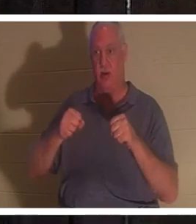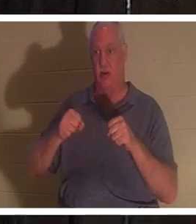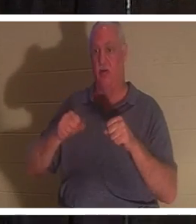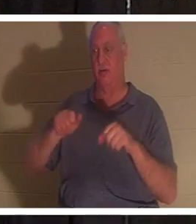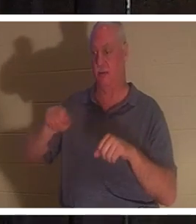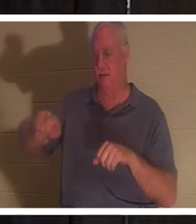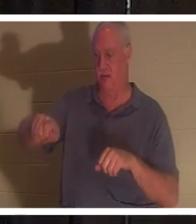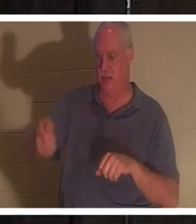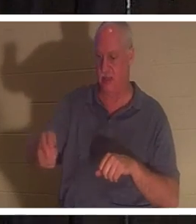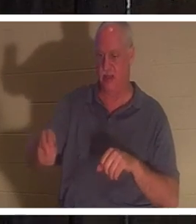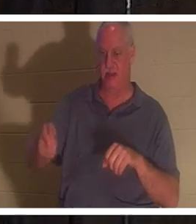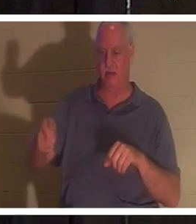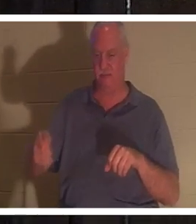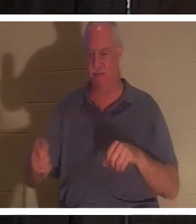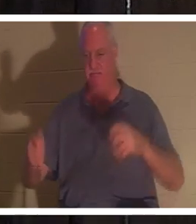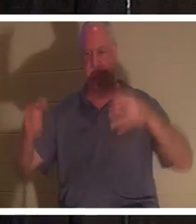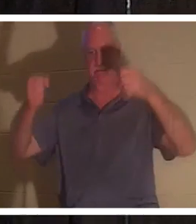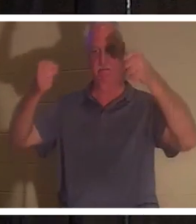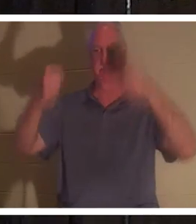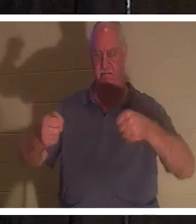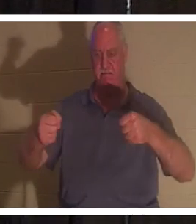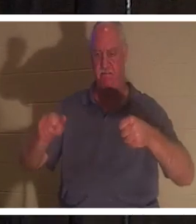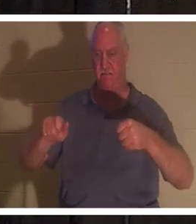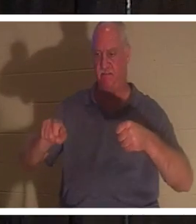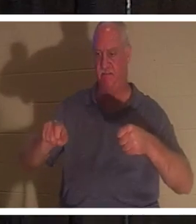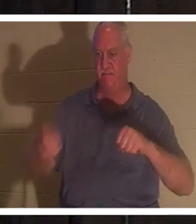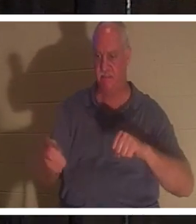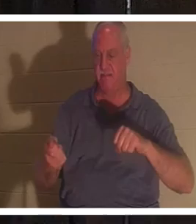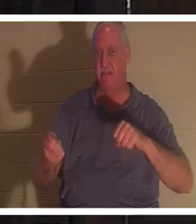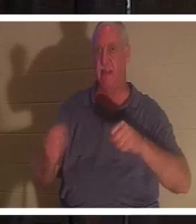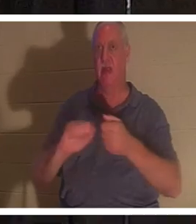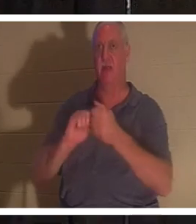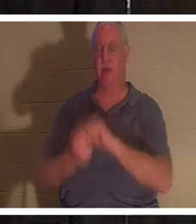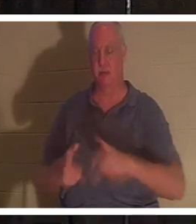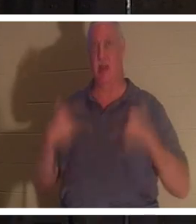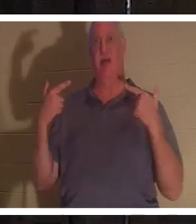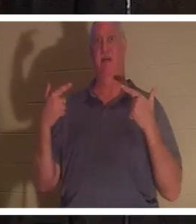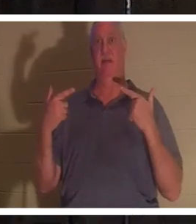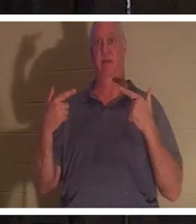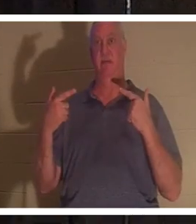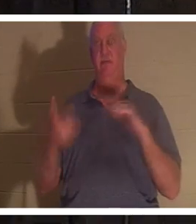кладу руки на руль, и машина вдруг оживает. Но когда я достаю